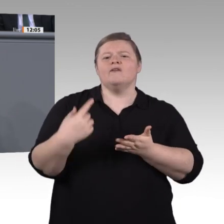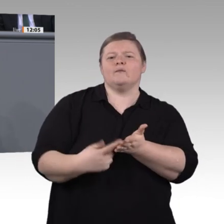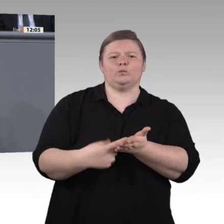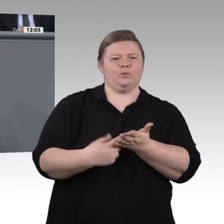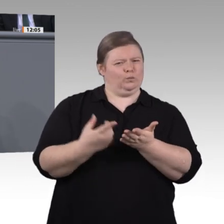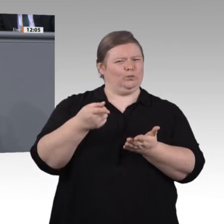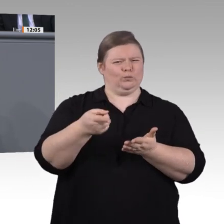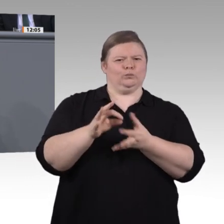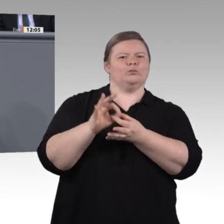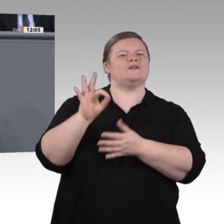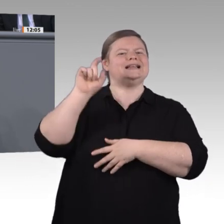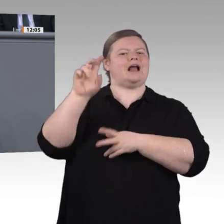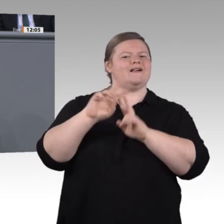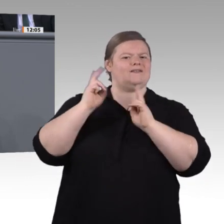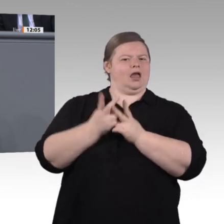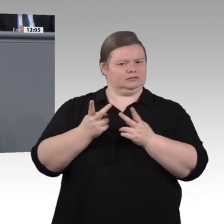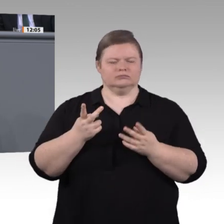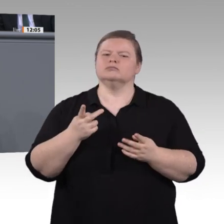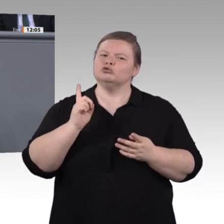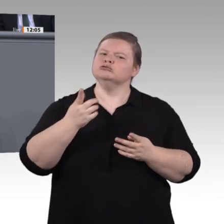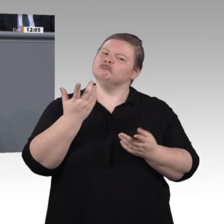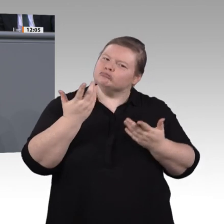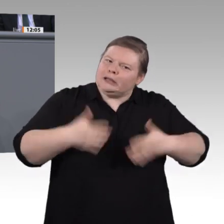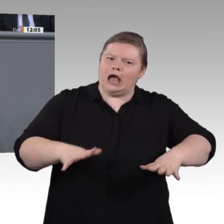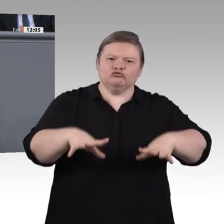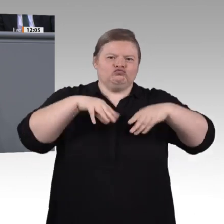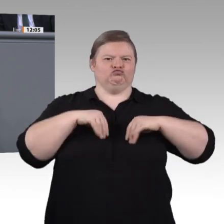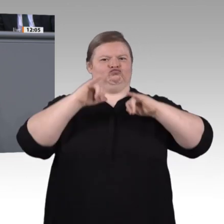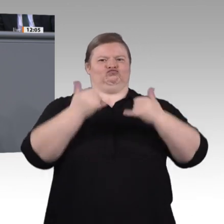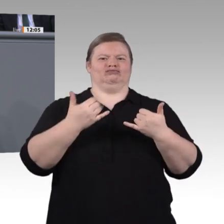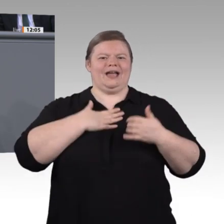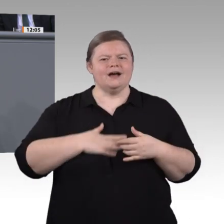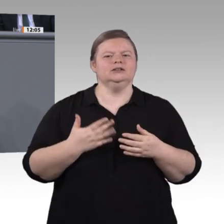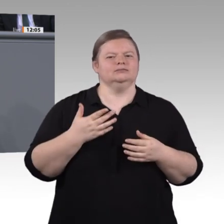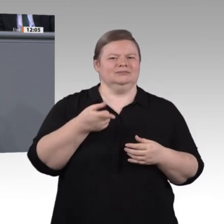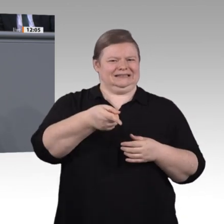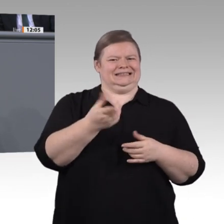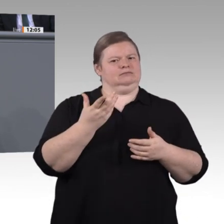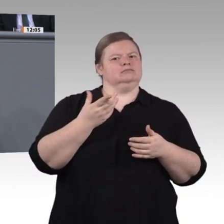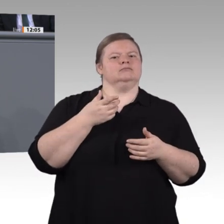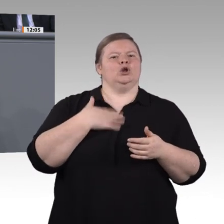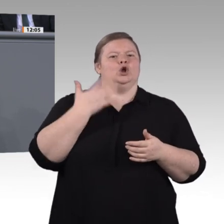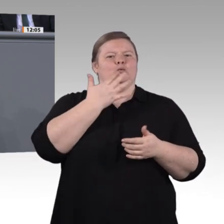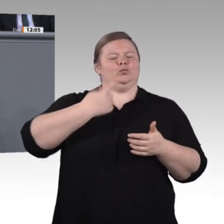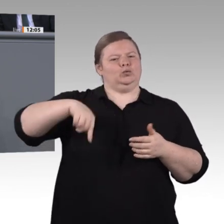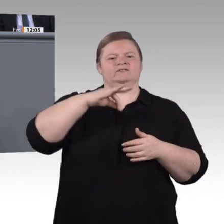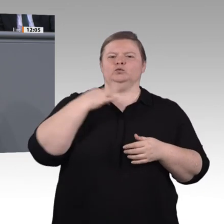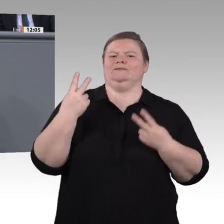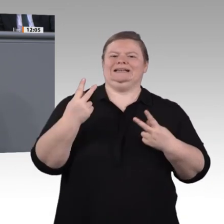teilhaben können. Für uns kann dieser Prozess noch sehr viel offener sein. Wir möchten eine breite Beteiligung von Azubis, Berufsschullehrerinnen und -lehrern,